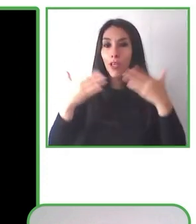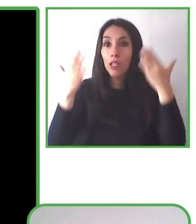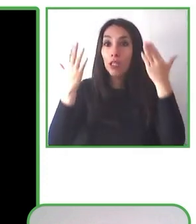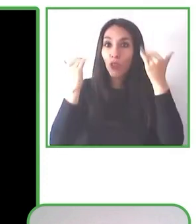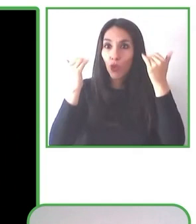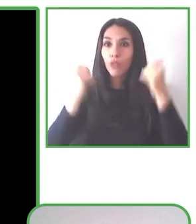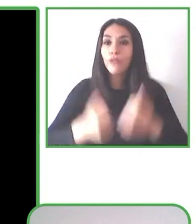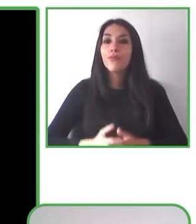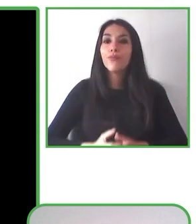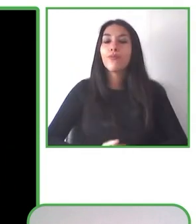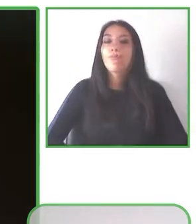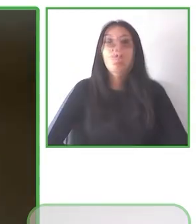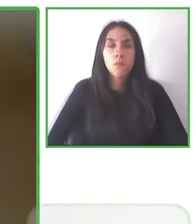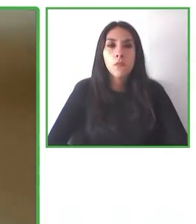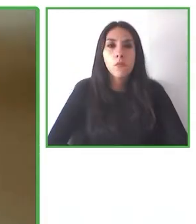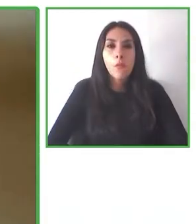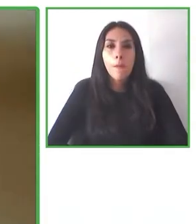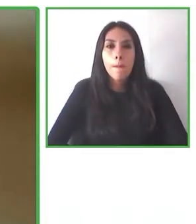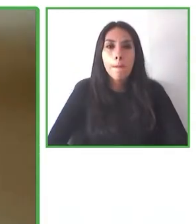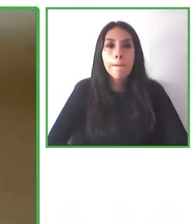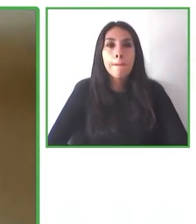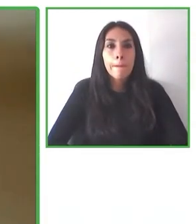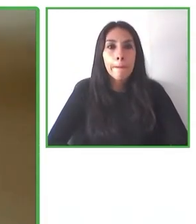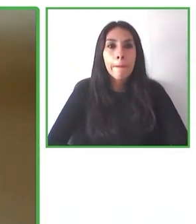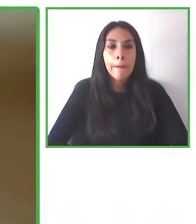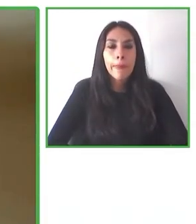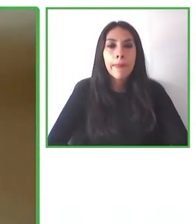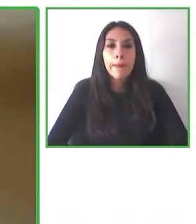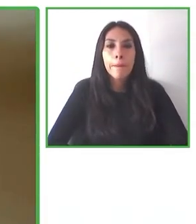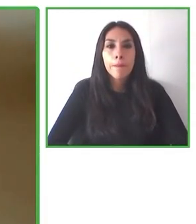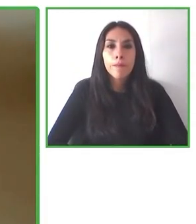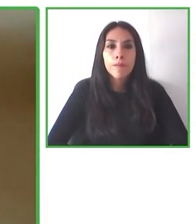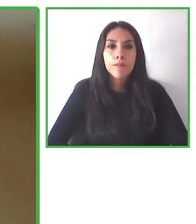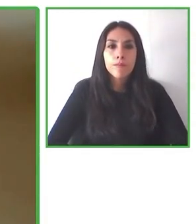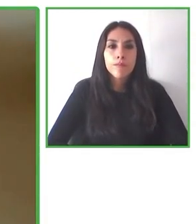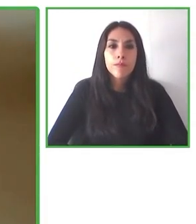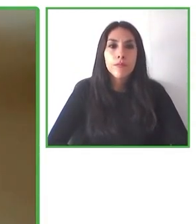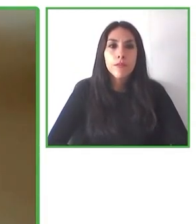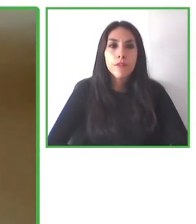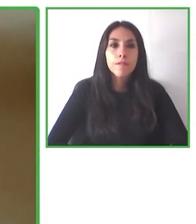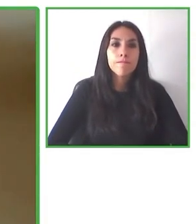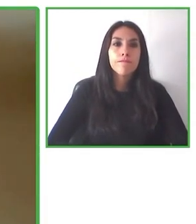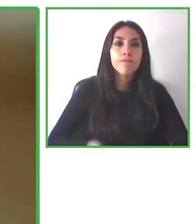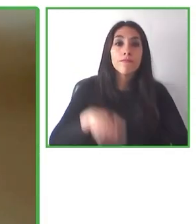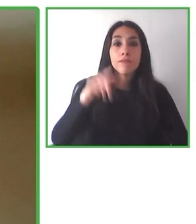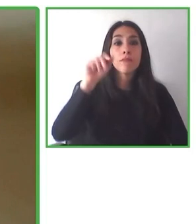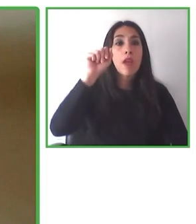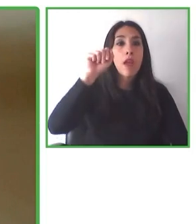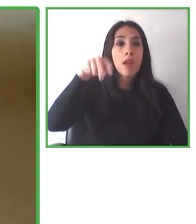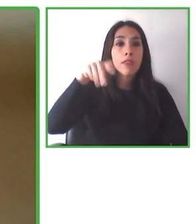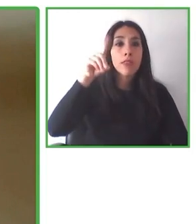distintos lugares del país, en ocho de las 16 regiones están ahora aumentando en